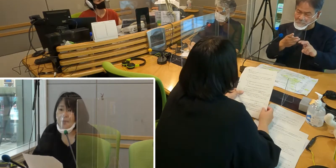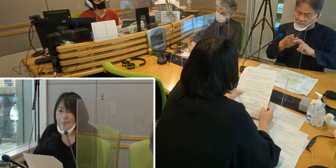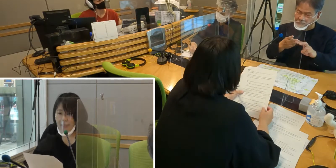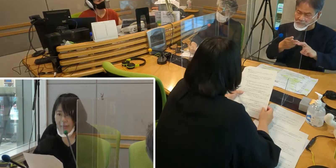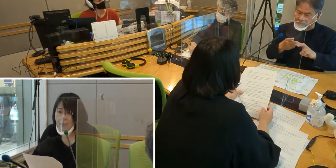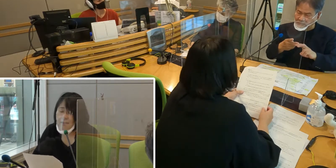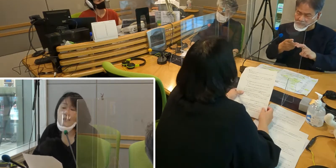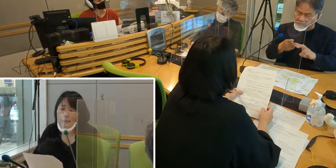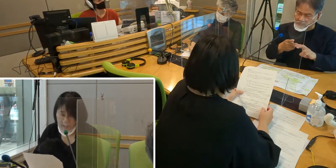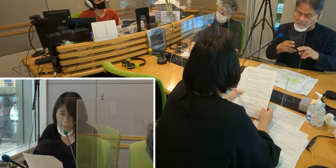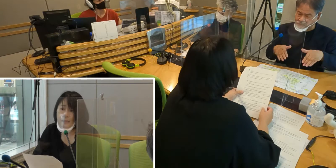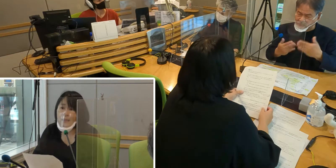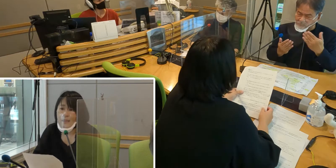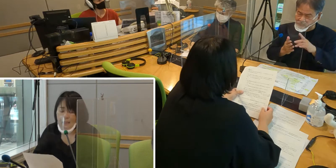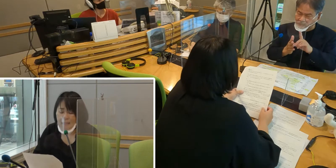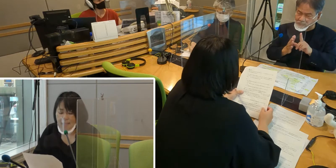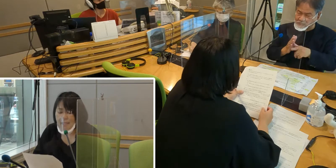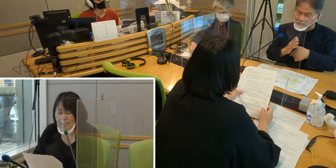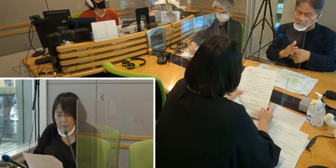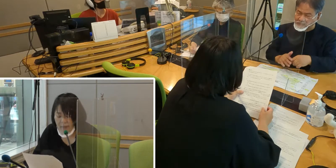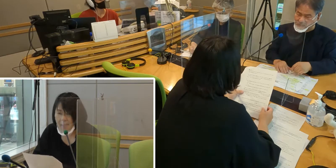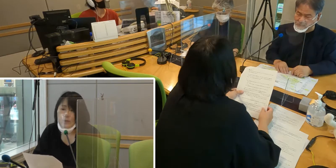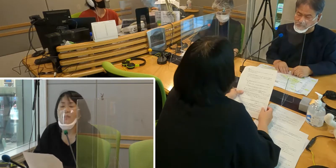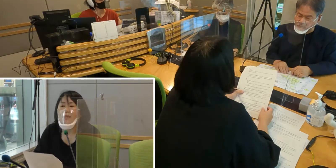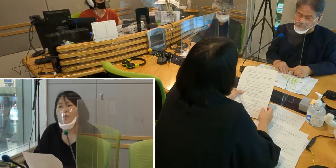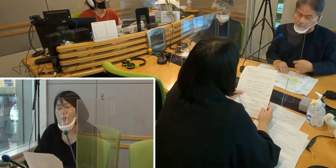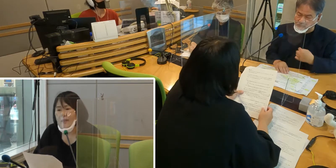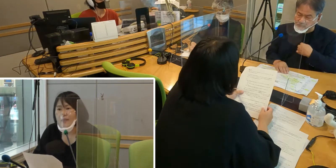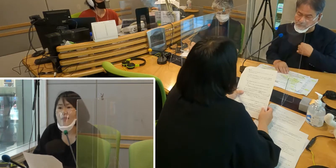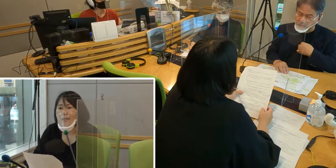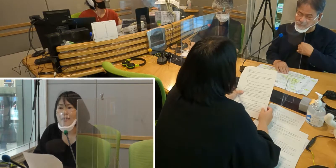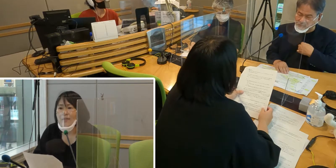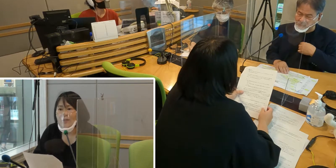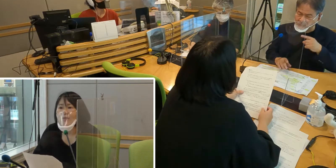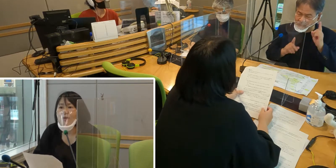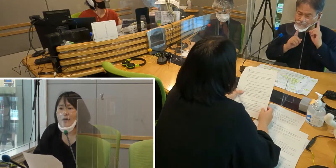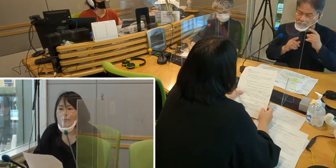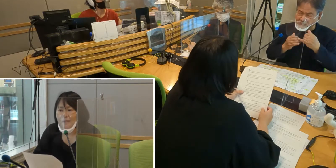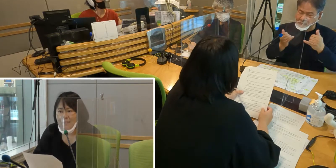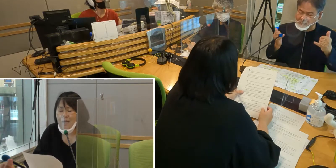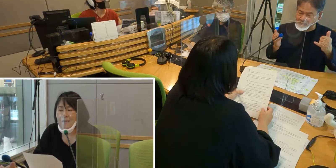［森田］以前、電車に乗っていたときに、 電車の事故がありました。